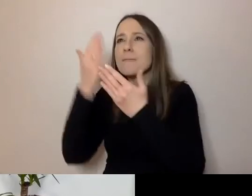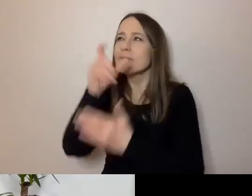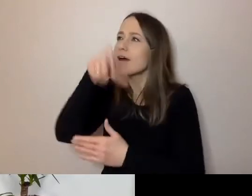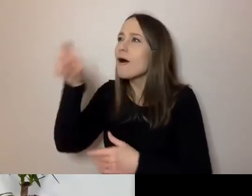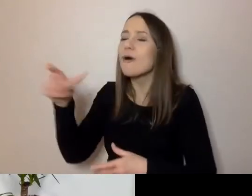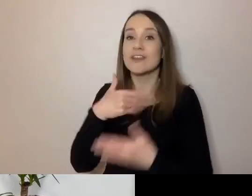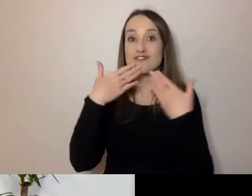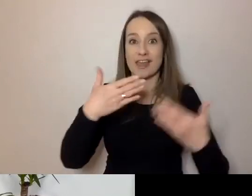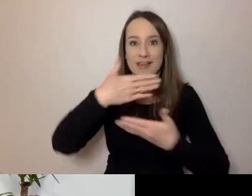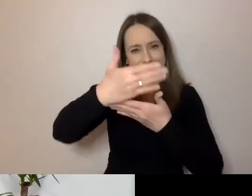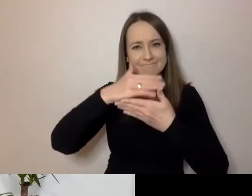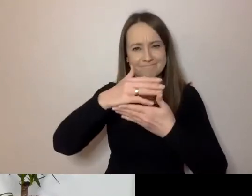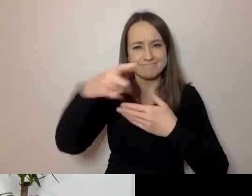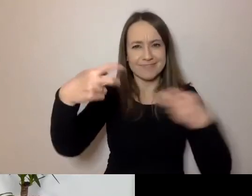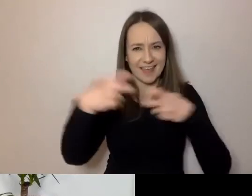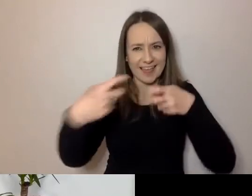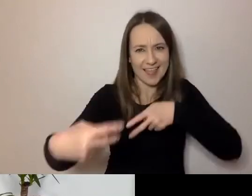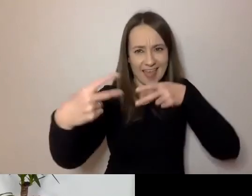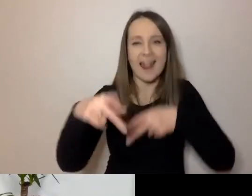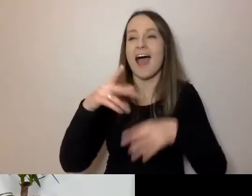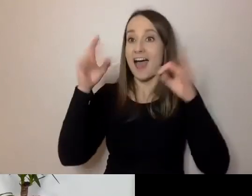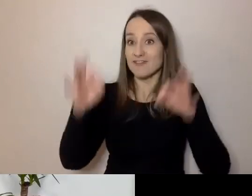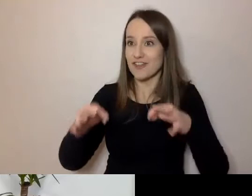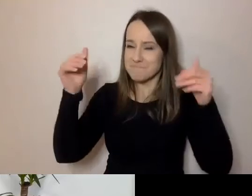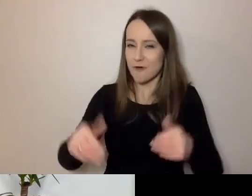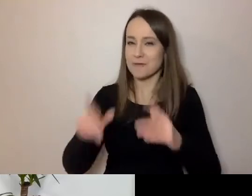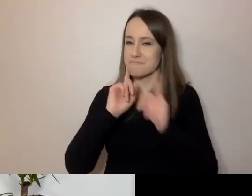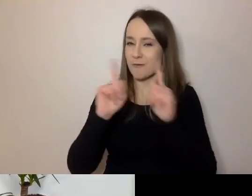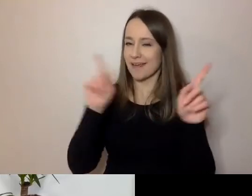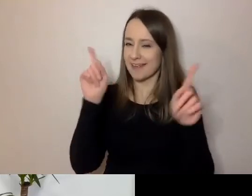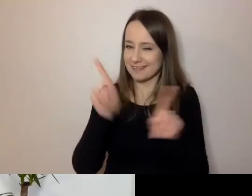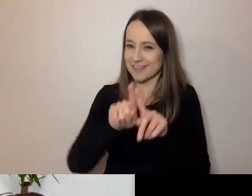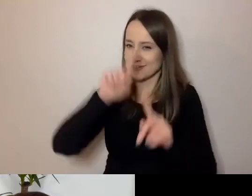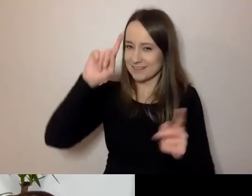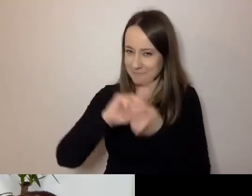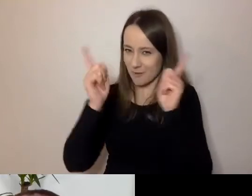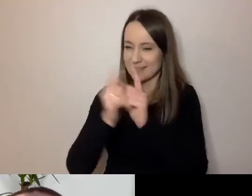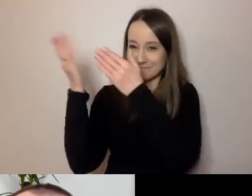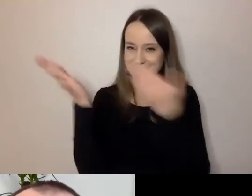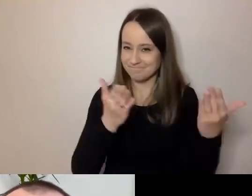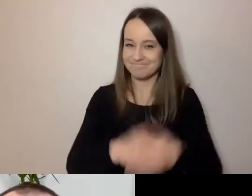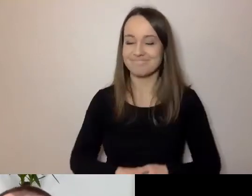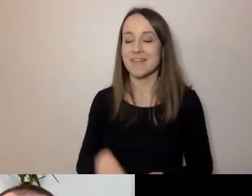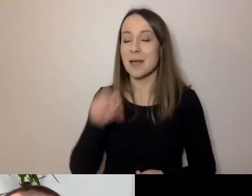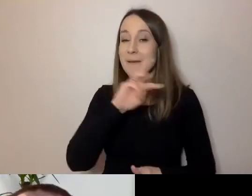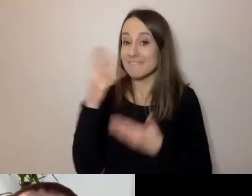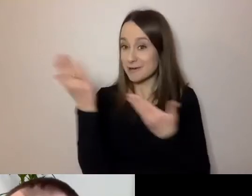A teraz możemy porozmawiać i wreszcie się spotkać. Mikrofon jest twój. PAWEŁ: Dzień dobry, dziękuję bardzo.